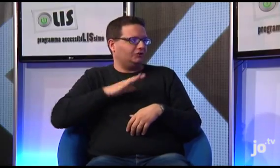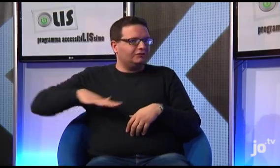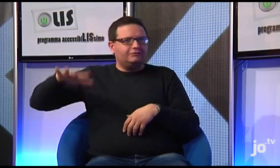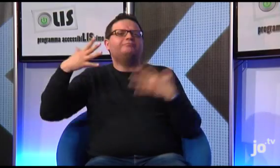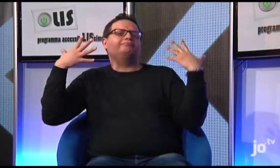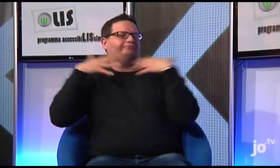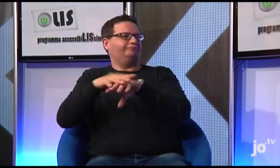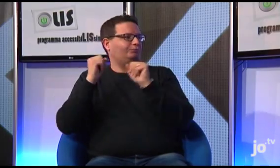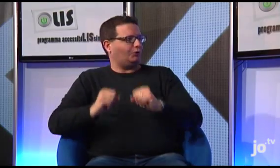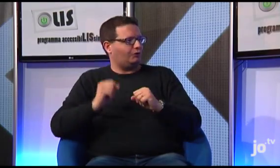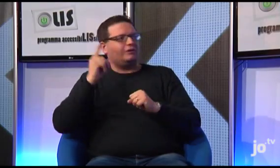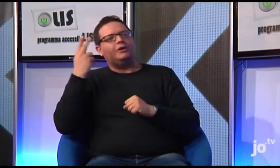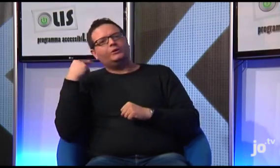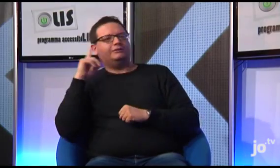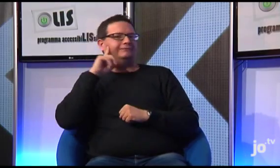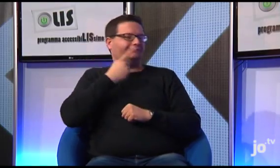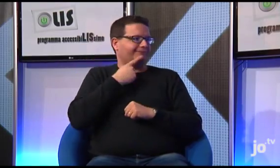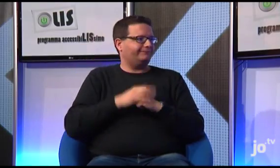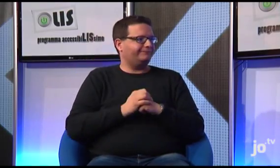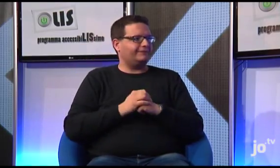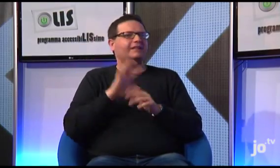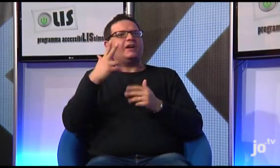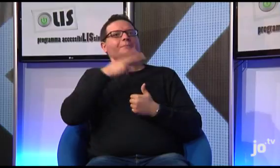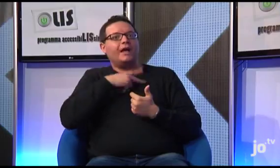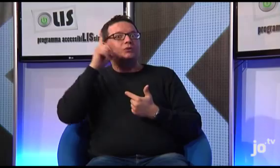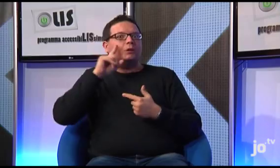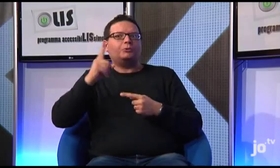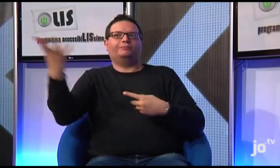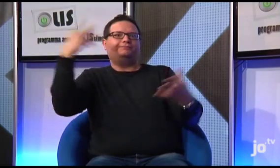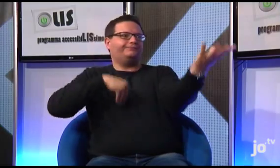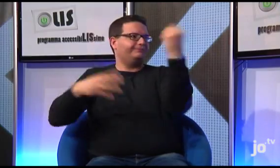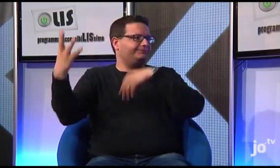E sono molto contento che in tutto questo si stia riuscendo a coinvolgere anche diversi sacerdoti e suore .